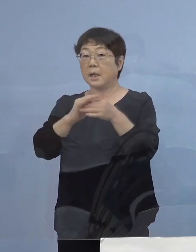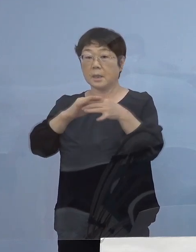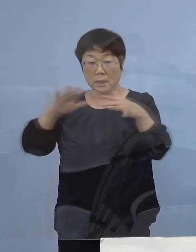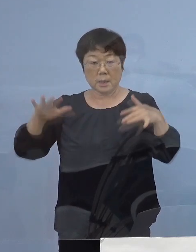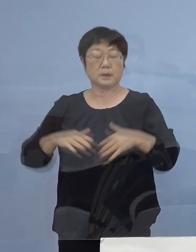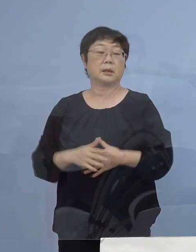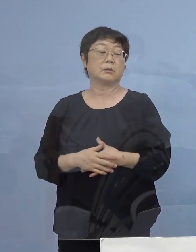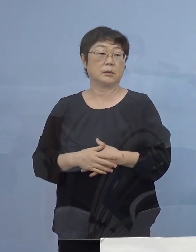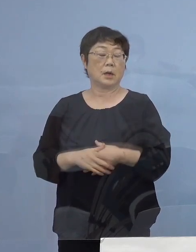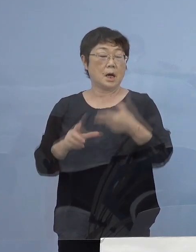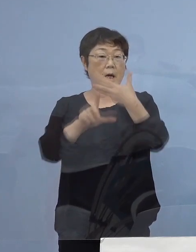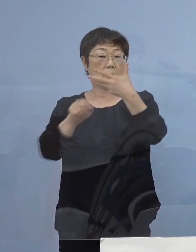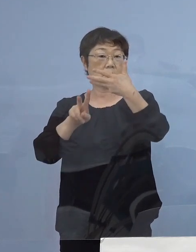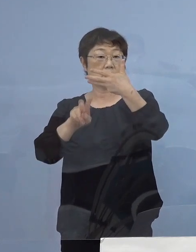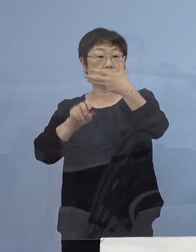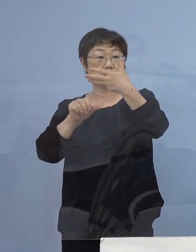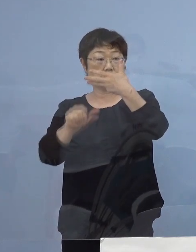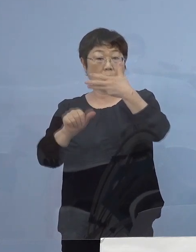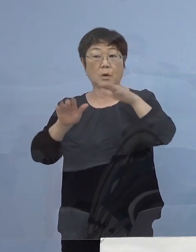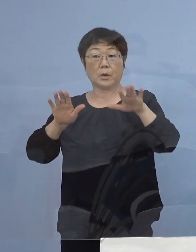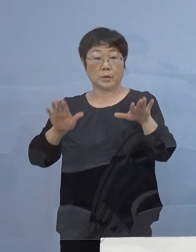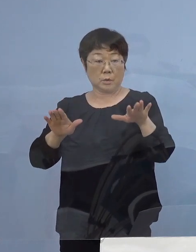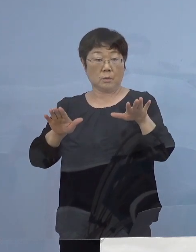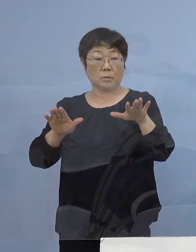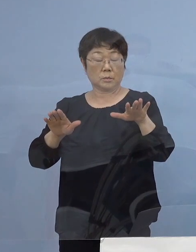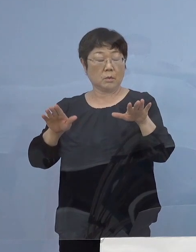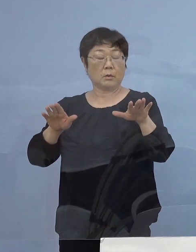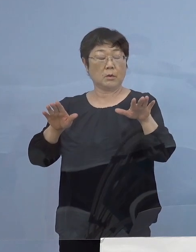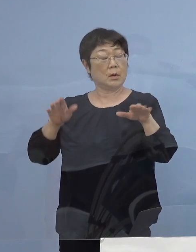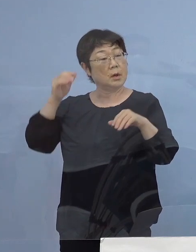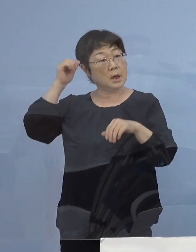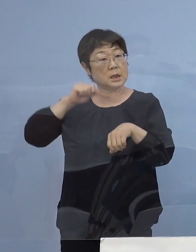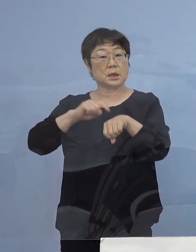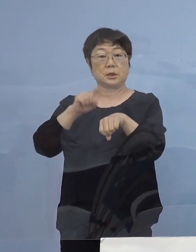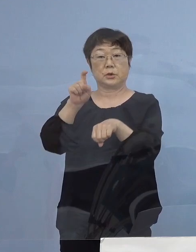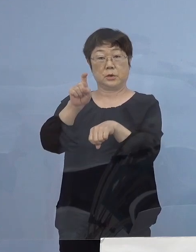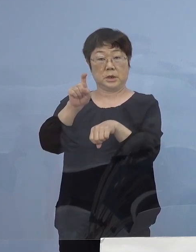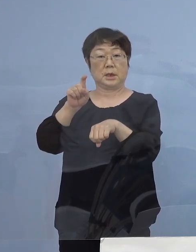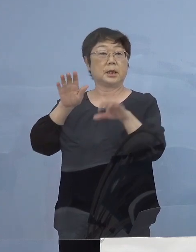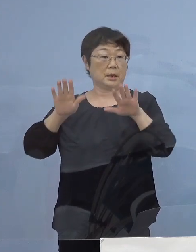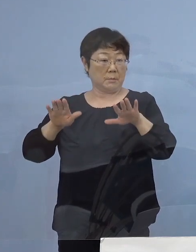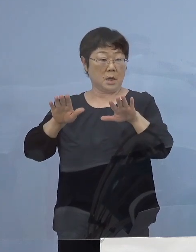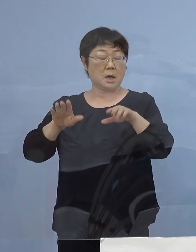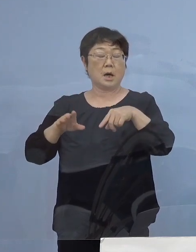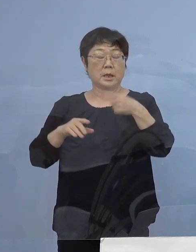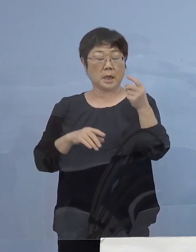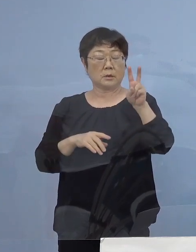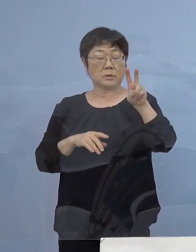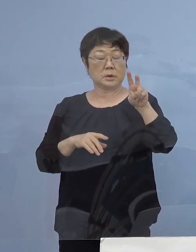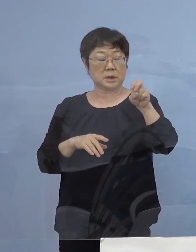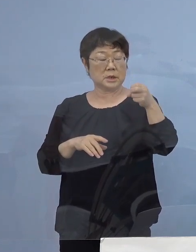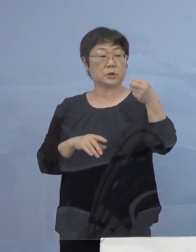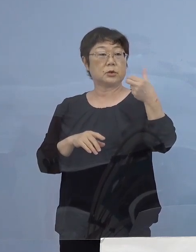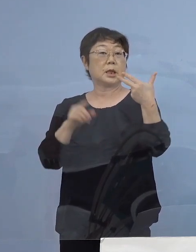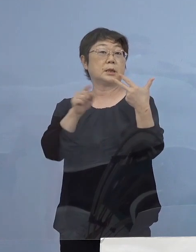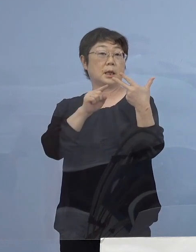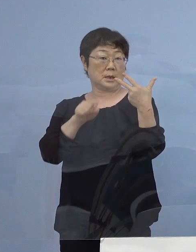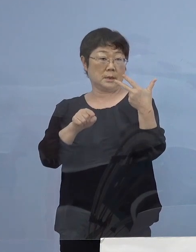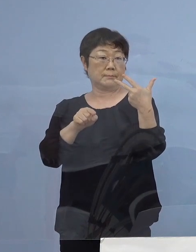8月25日今日の10時現在ということで 127名 先ほどの内数となりますが